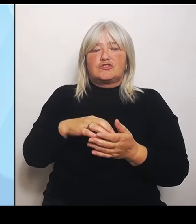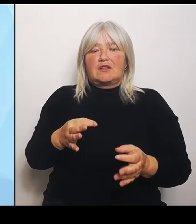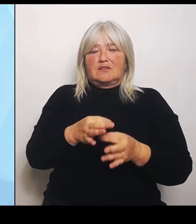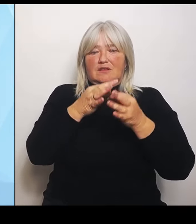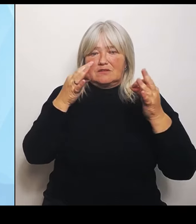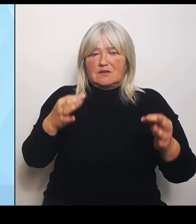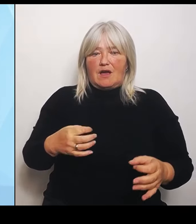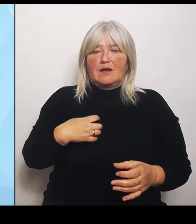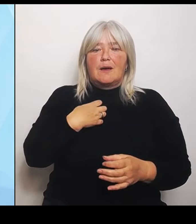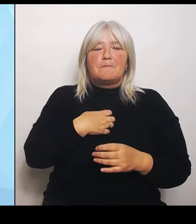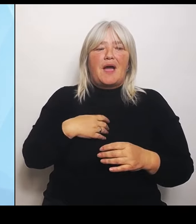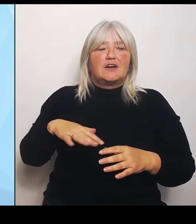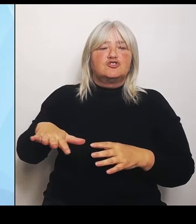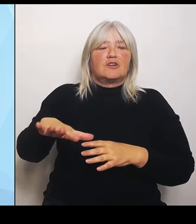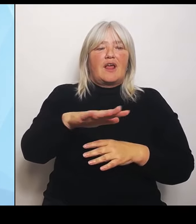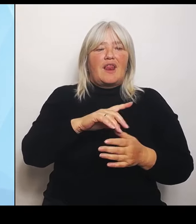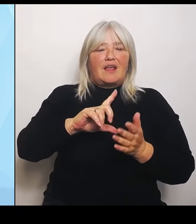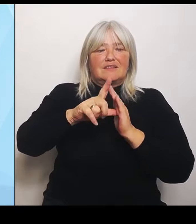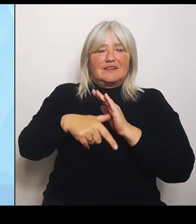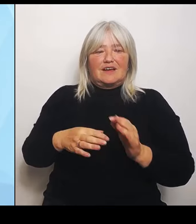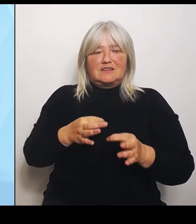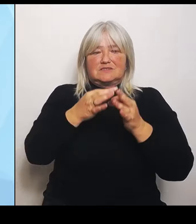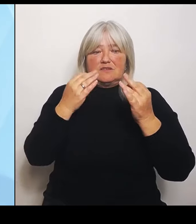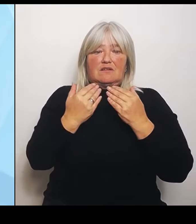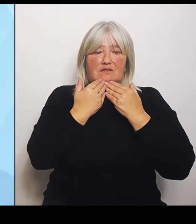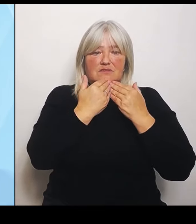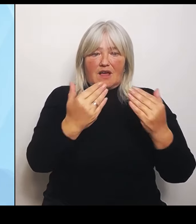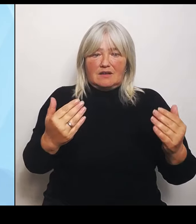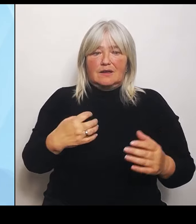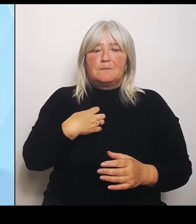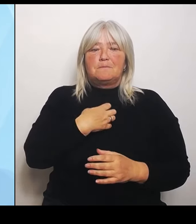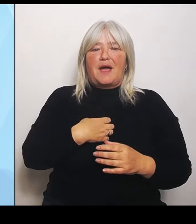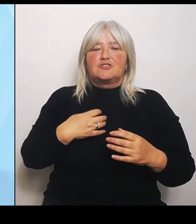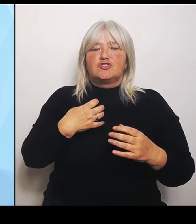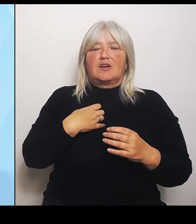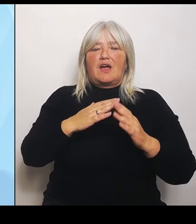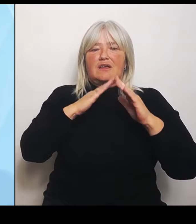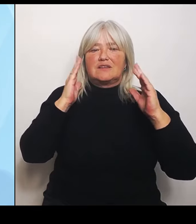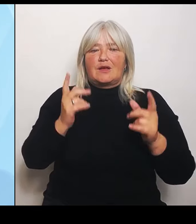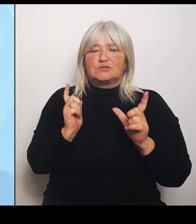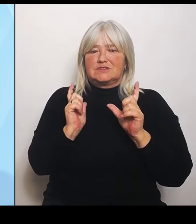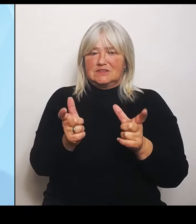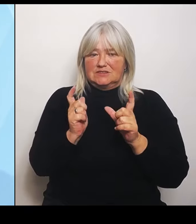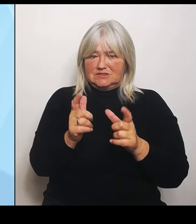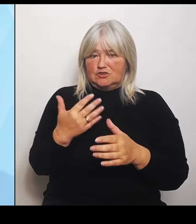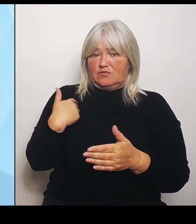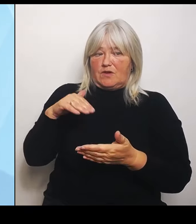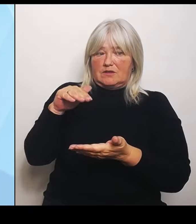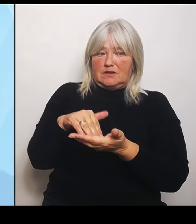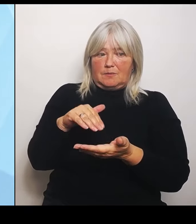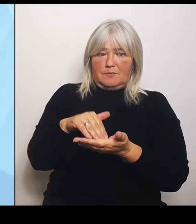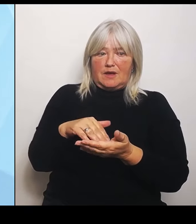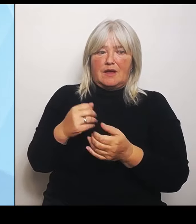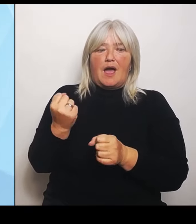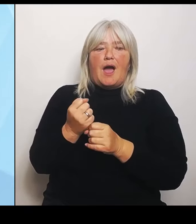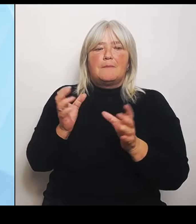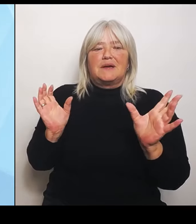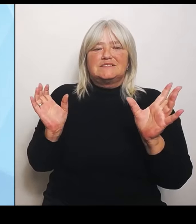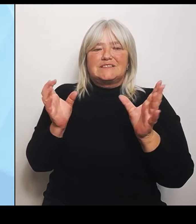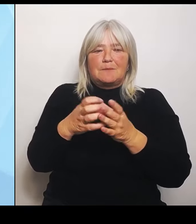Krankenhausgesellschaft, die dabei war, und die Arbeitsgemeinschaft der Krankenkassenverbände in Bayern für alle Anregungen für das konstruktive